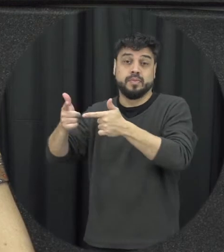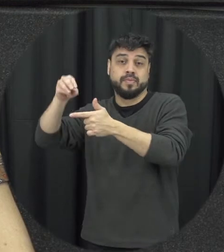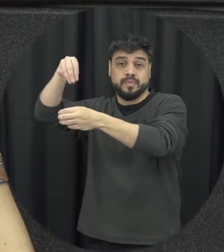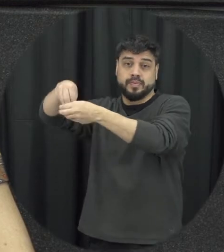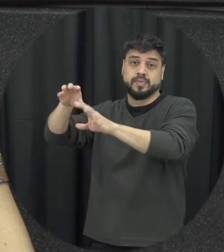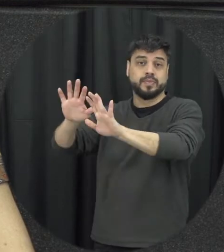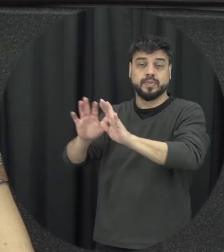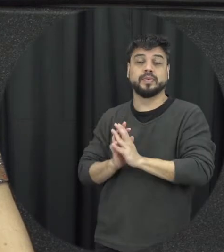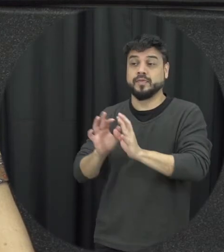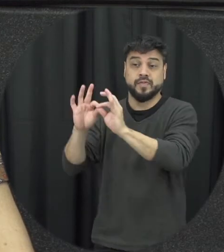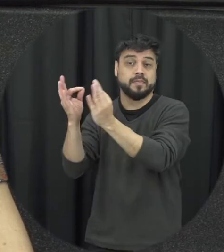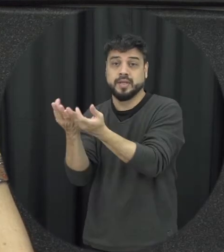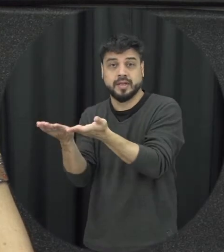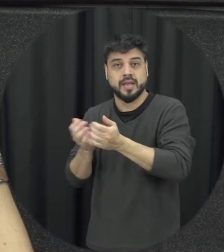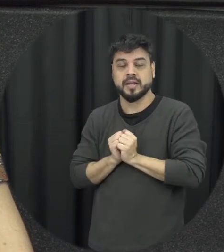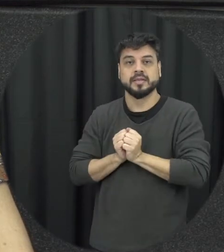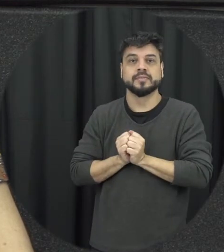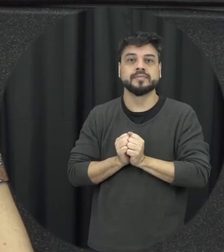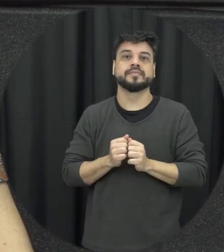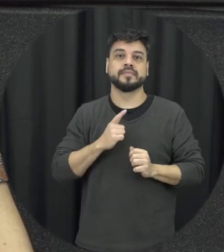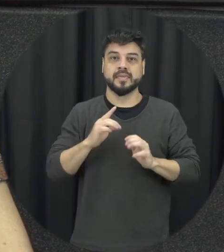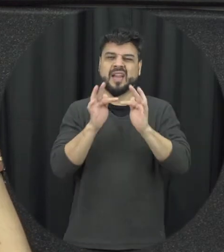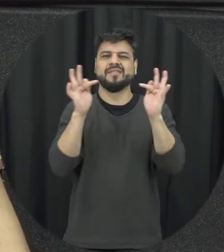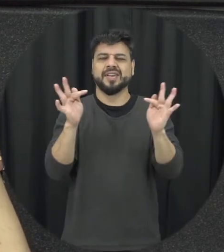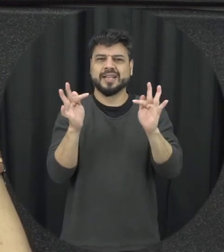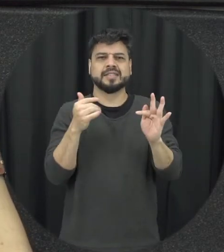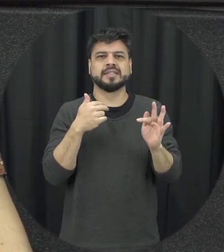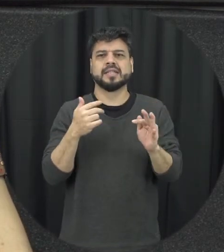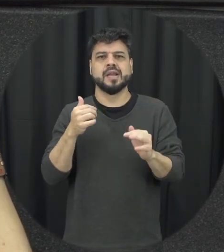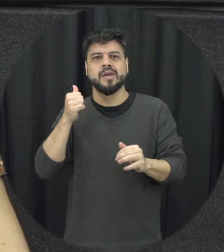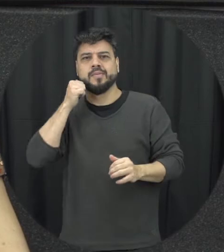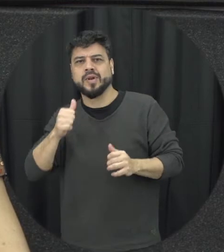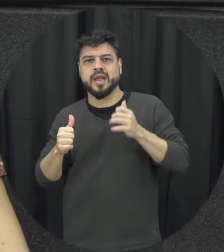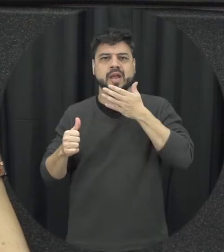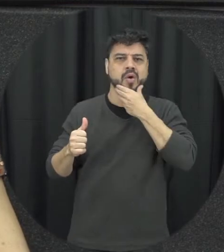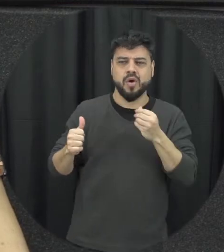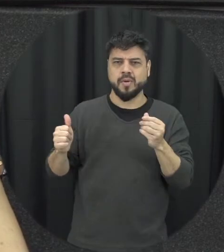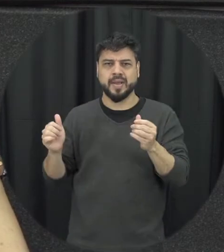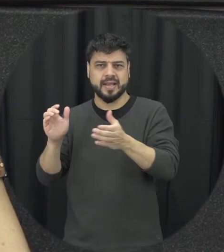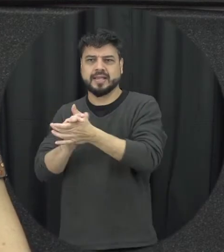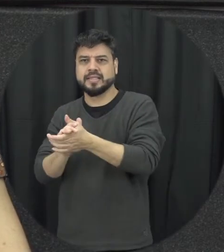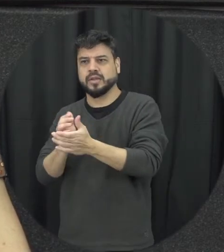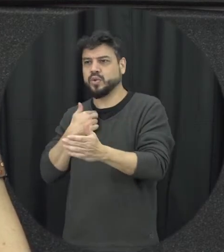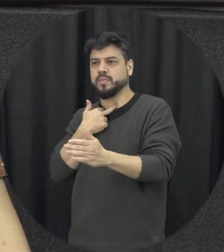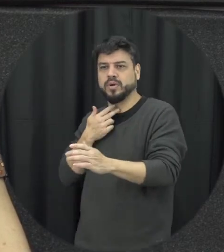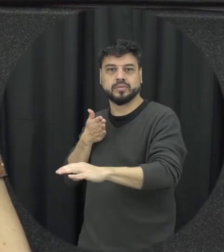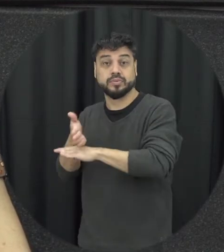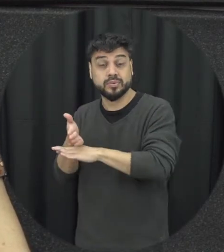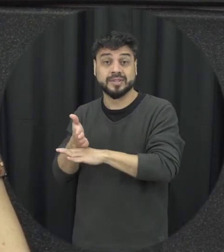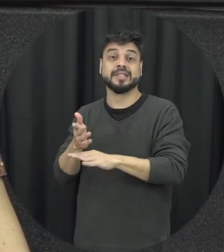mulher não se mete a colher a gente desafiar essa ideia e a gente pensar que sim a gente pode ser